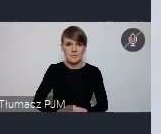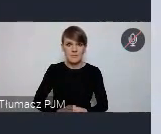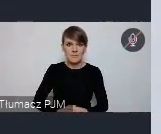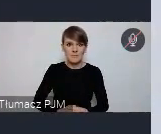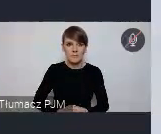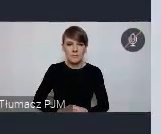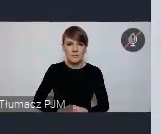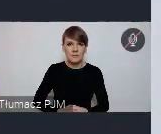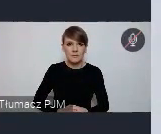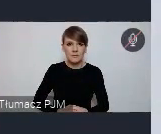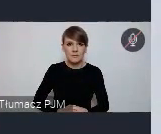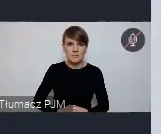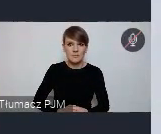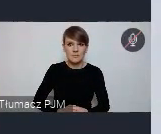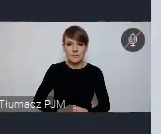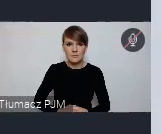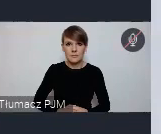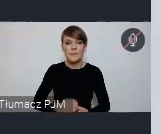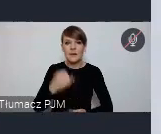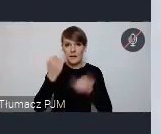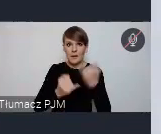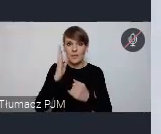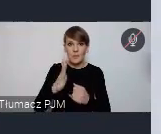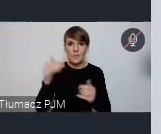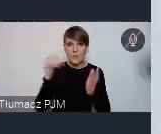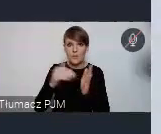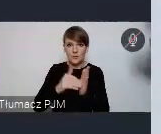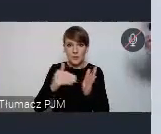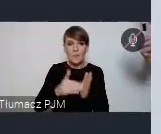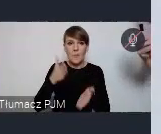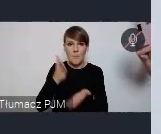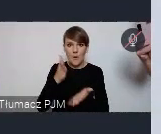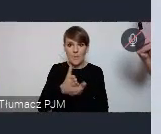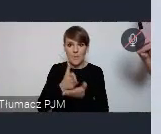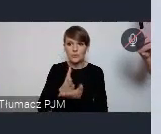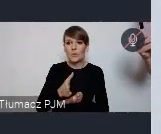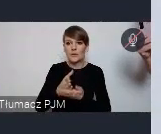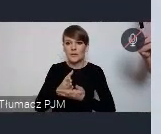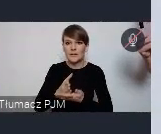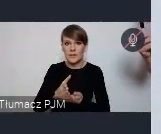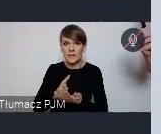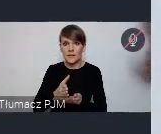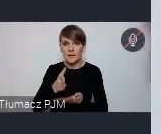Jeśli będą potrzebne, będzie jakaś potrzebna pomoc, doradztwo, tutaj też oczywiście prosimy o kontakt, będziemy służy,